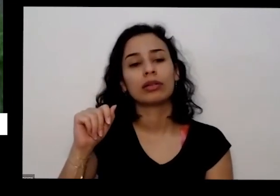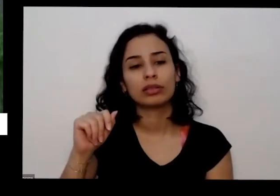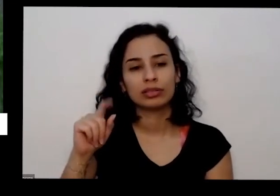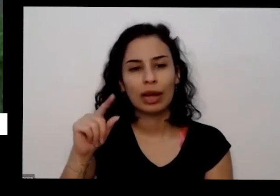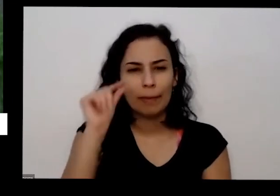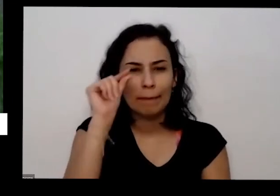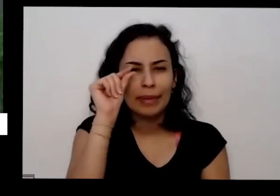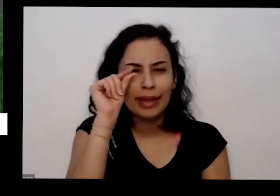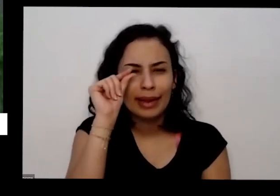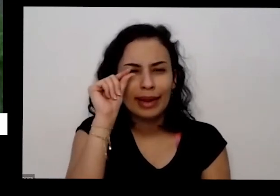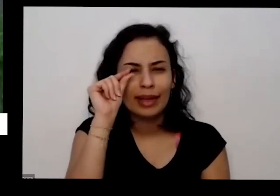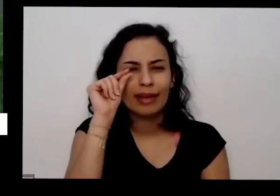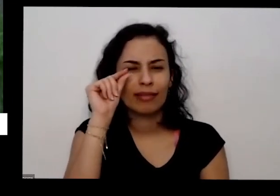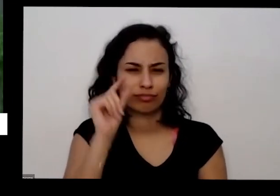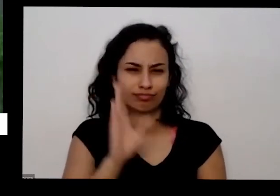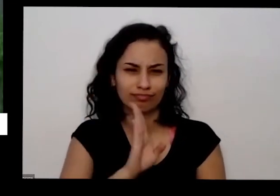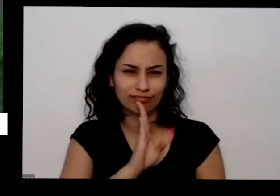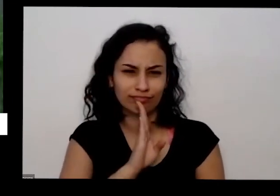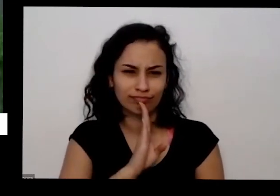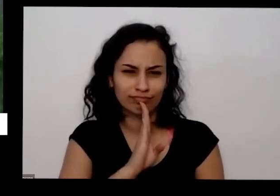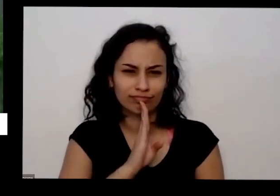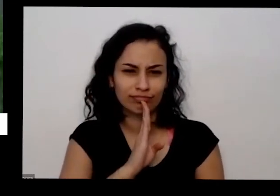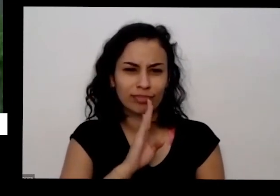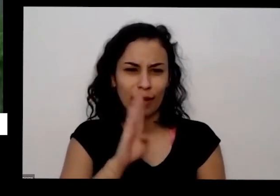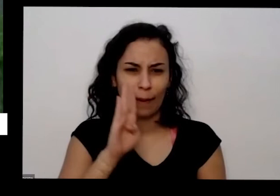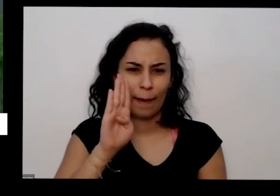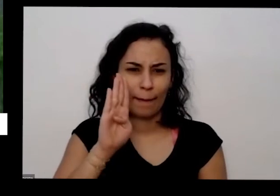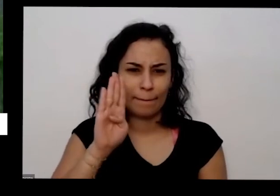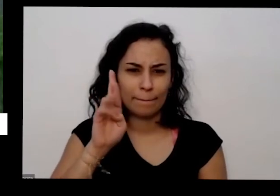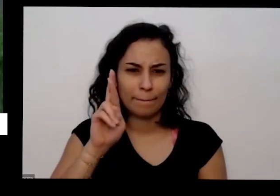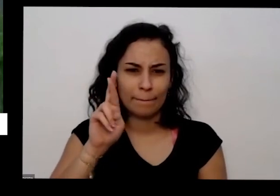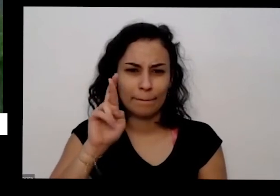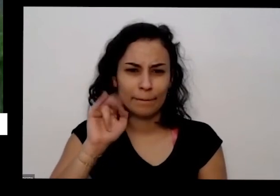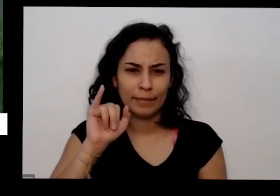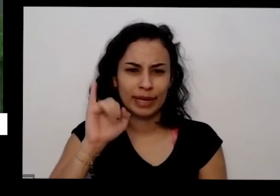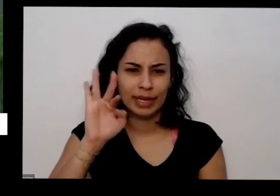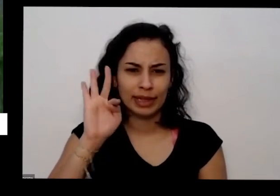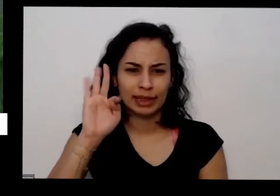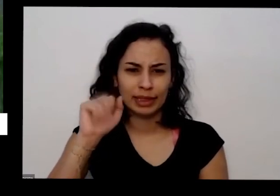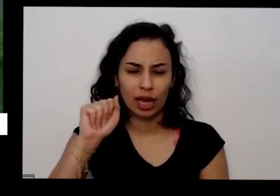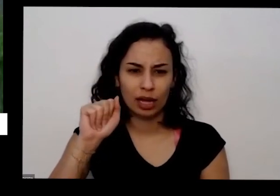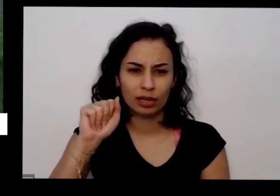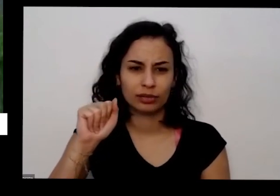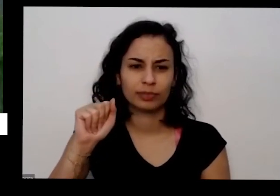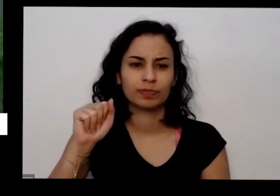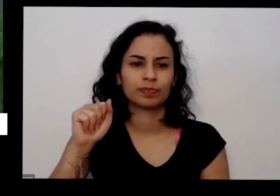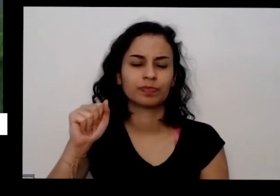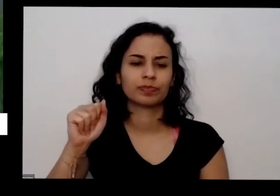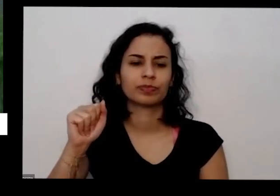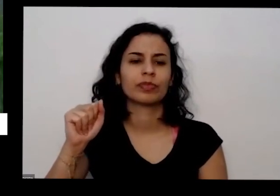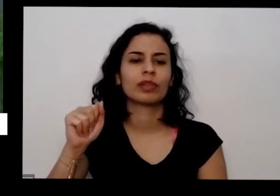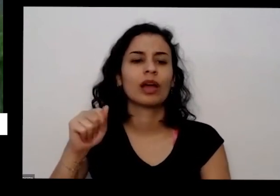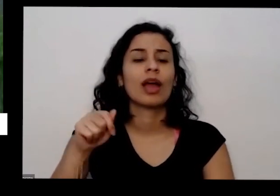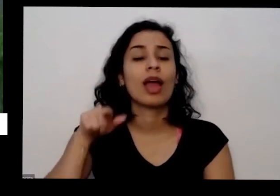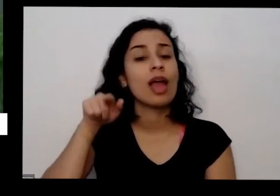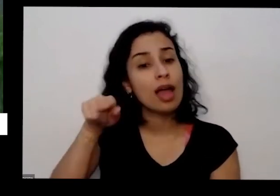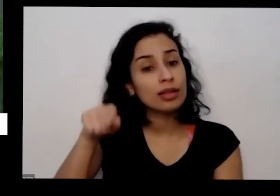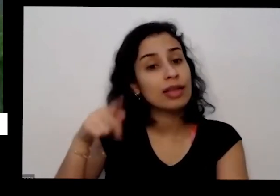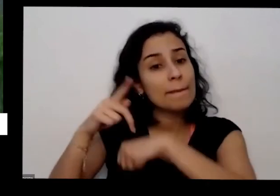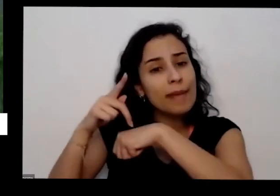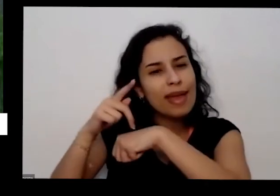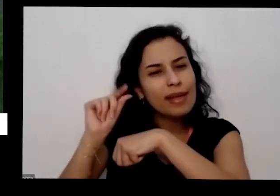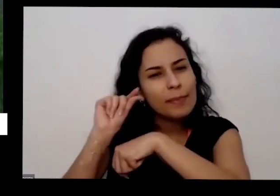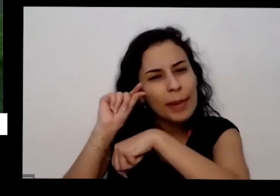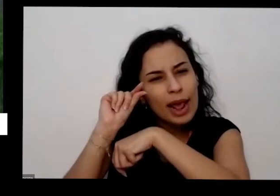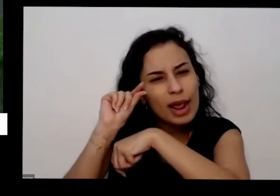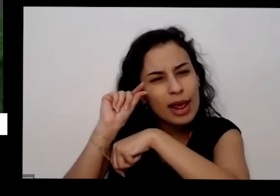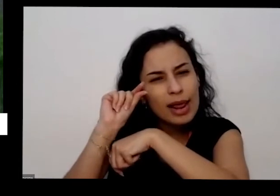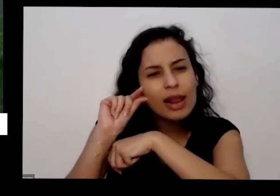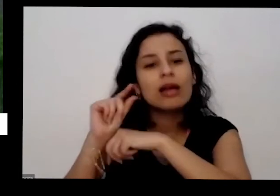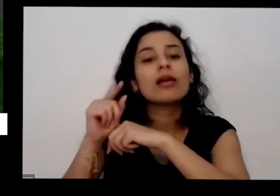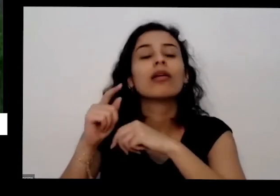todo o Brasil se conhece que por esse nome é aí aquela Pedrinha moída quando vem uma chuva